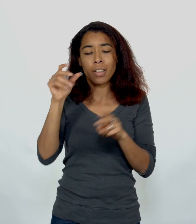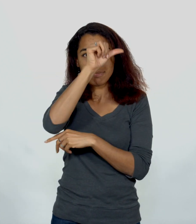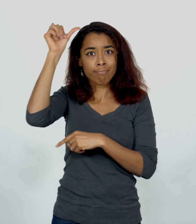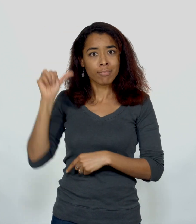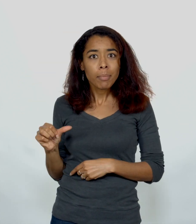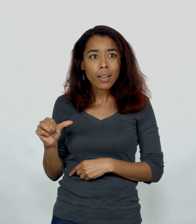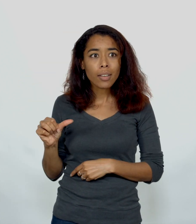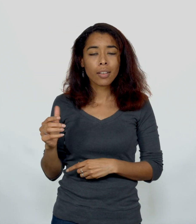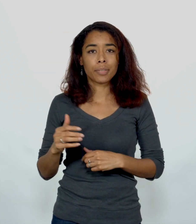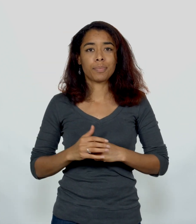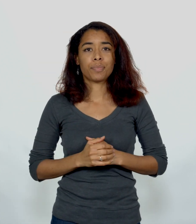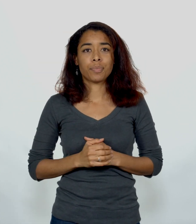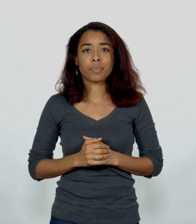Samarie